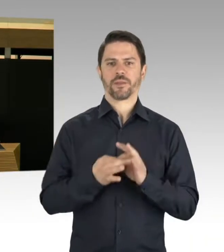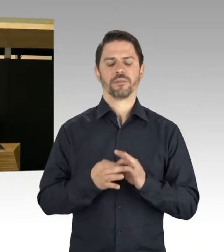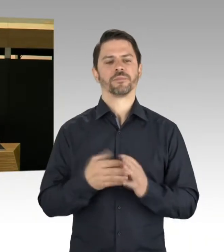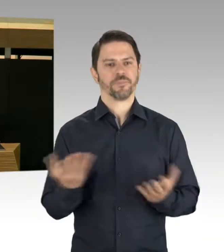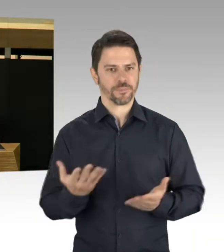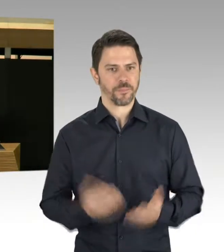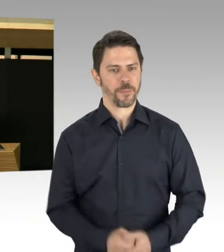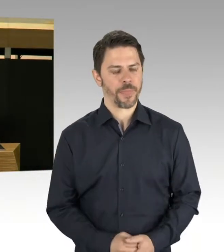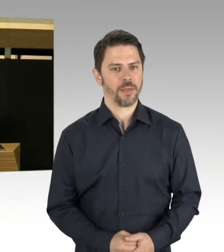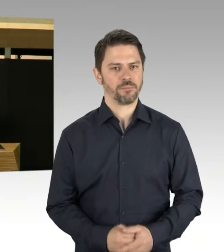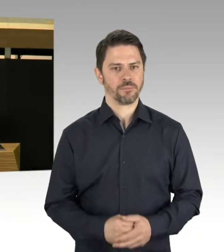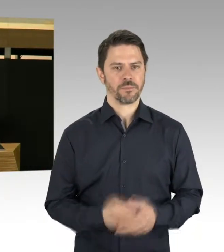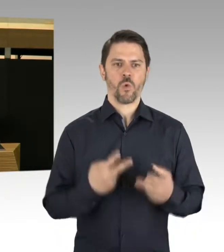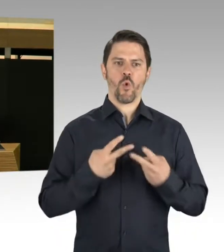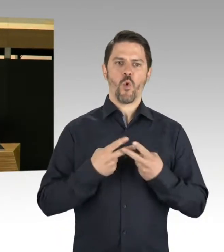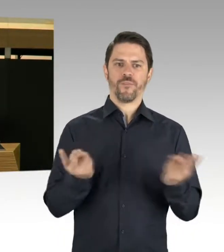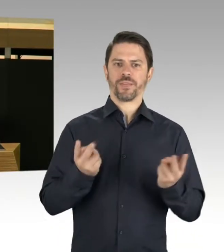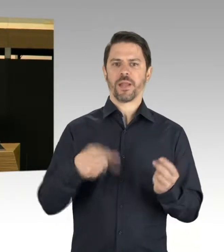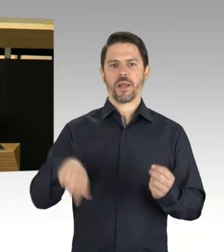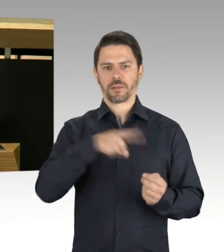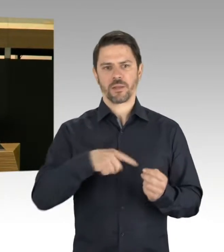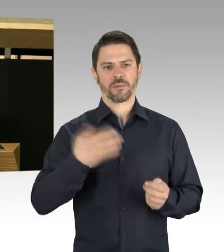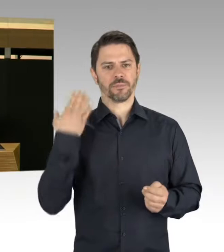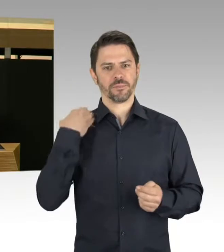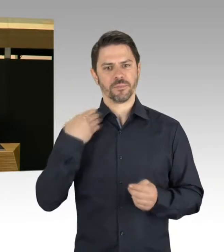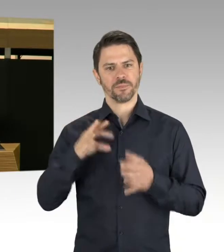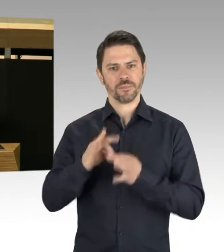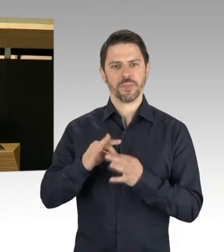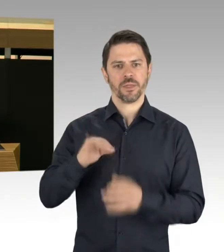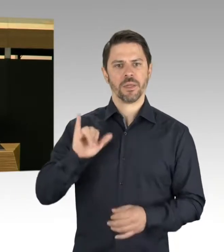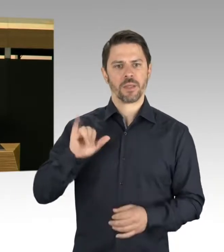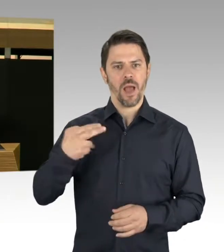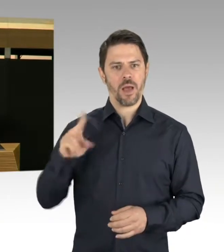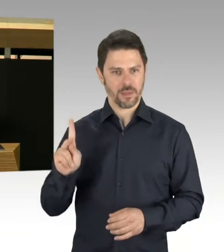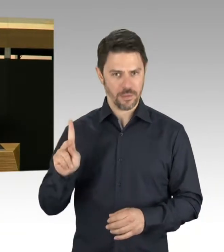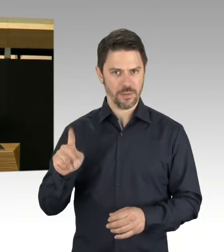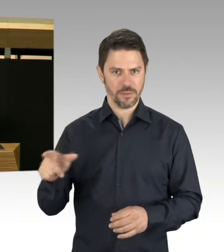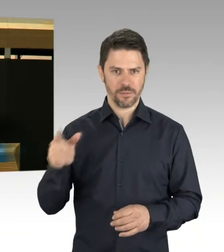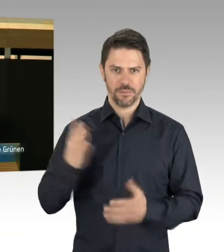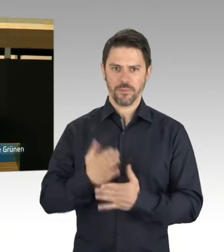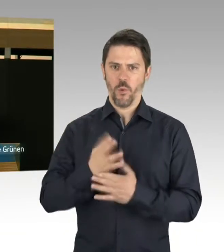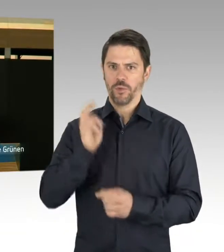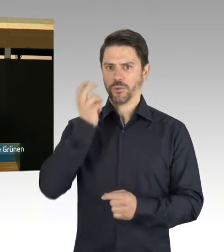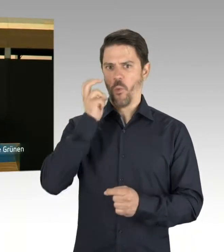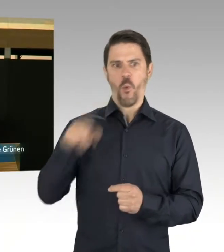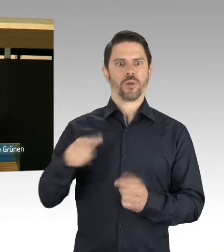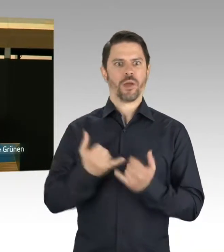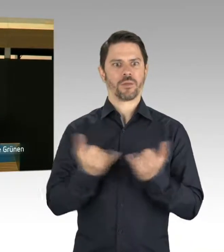geäußerten Sorge, dass die Schulbauoffensive nicht mit dem schnell wachsenden Bedarf an Schulplätzen mithalten wird können, frage ich den Senat,